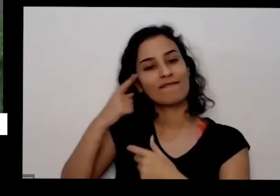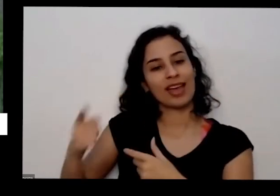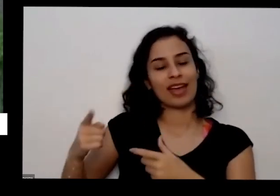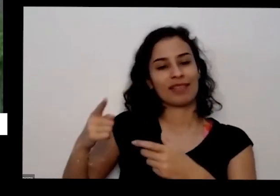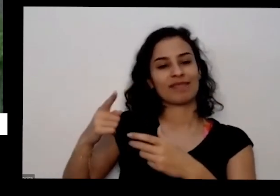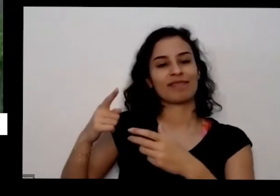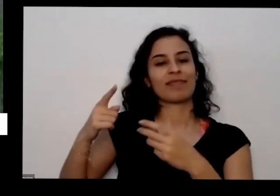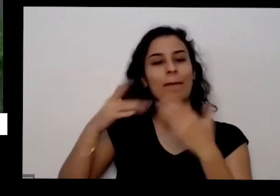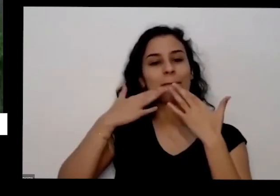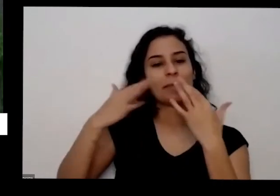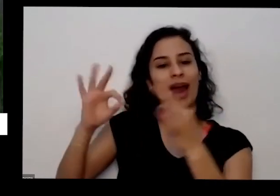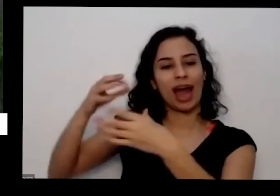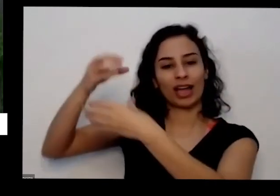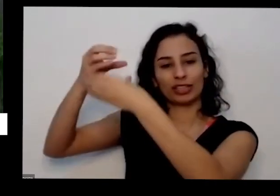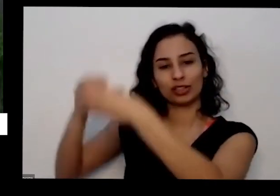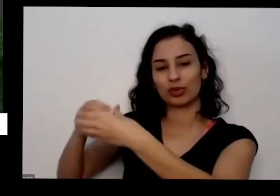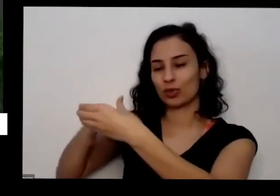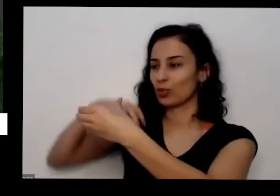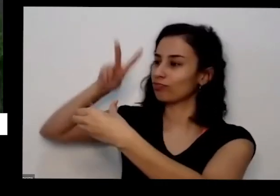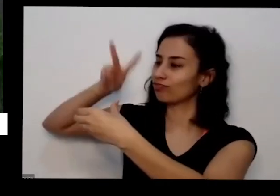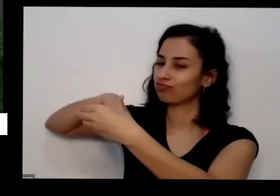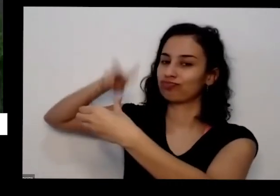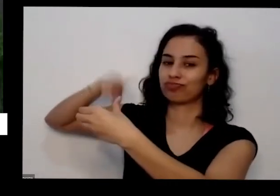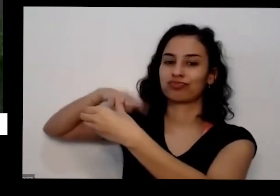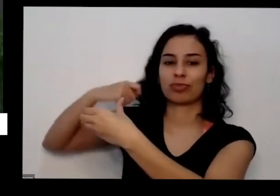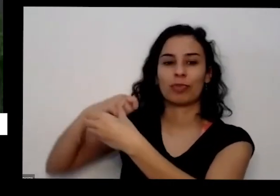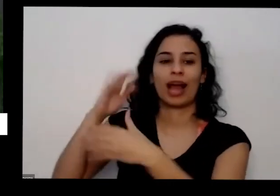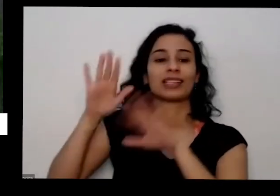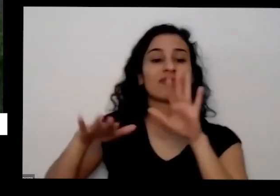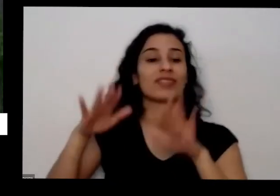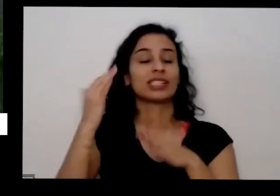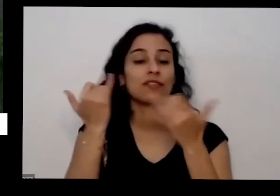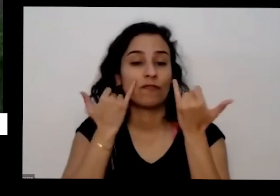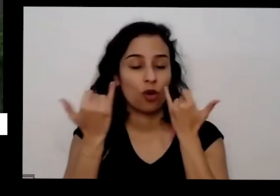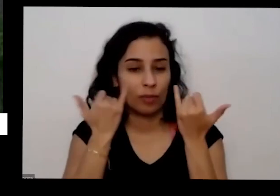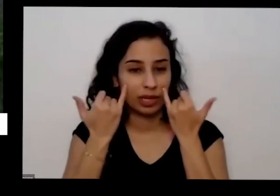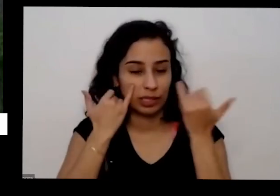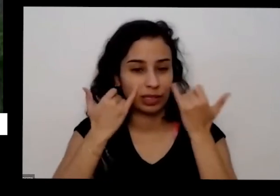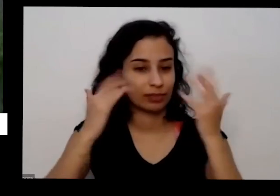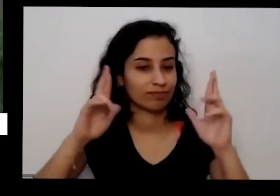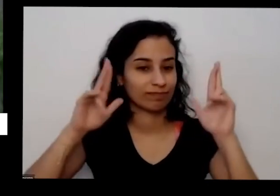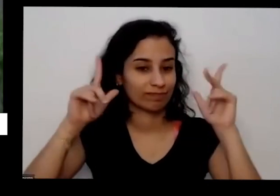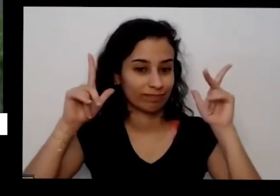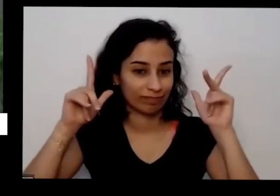orientações Às vezes você plantou na época errada é o Brasil tem diversas regiões e diversos climas